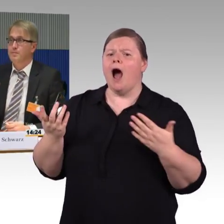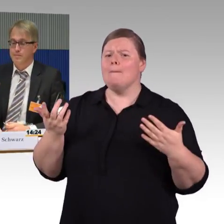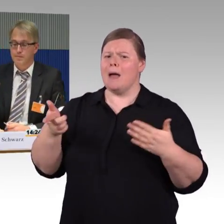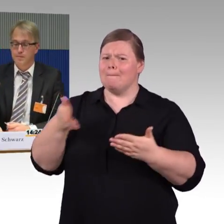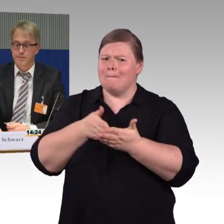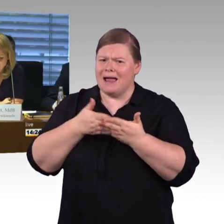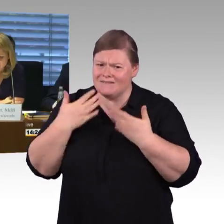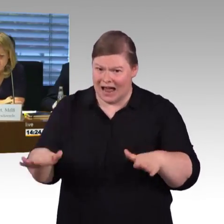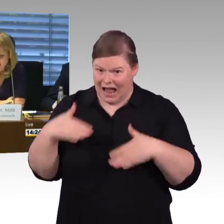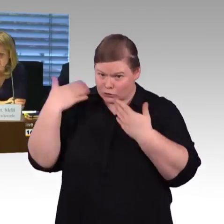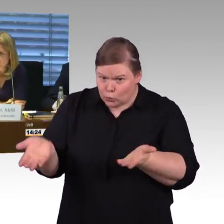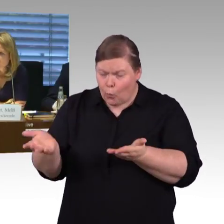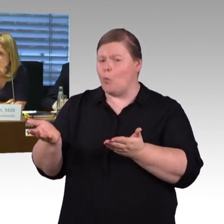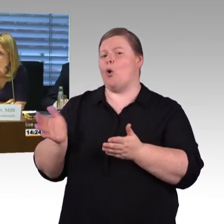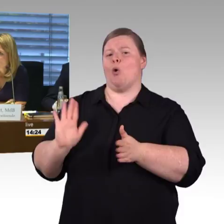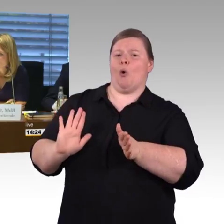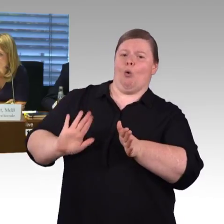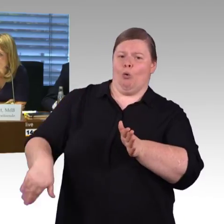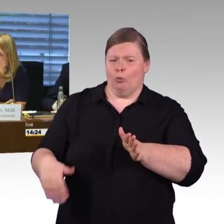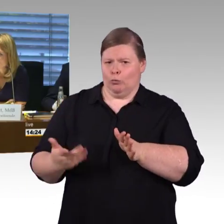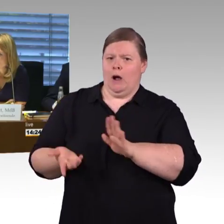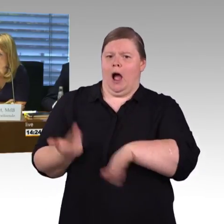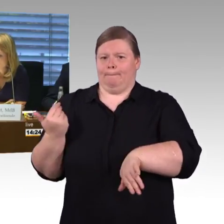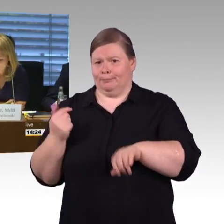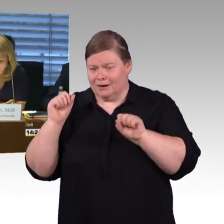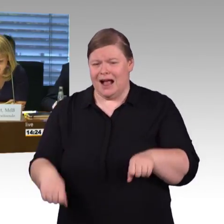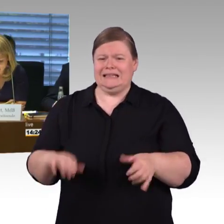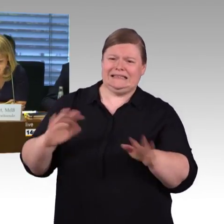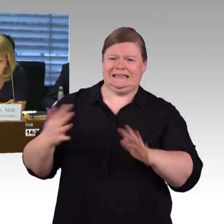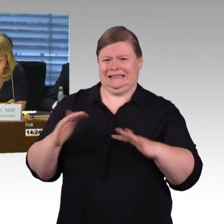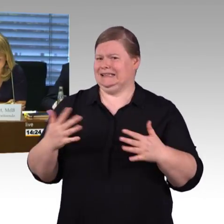(Rednerwechsel) Vielen Dank Herr Schwarz, nun haben die Fraktionen wie angekündigt die Gelegenheit,